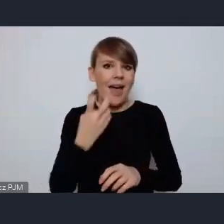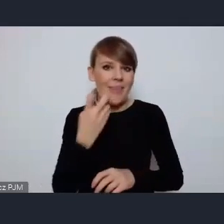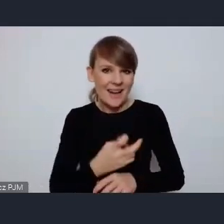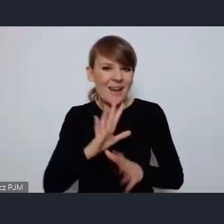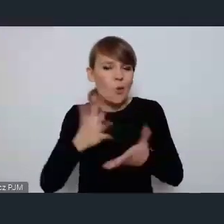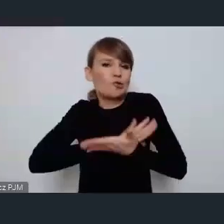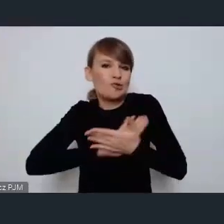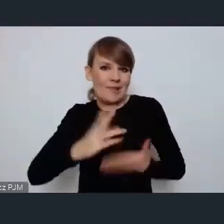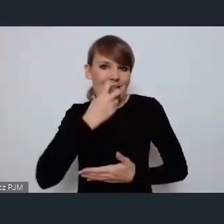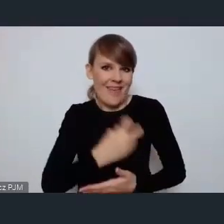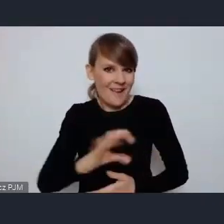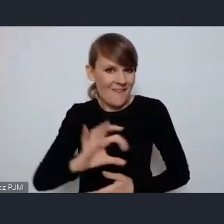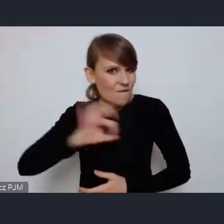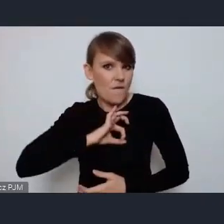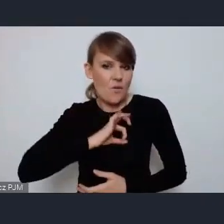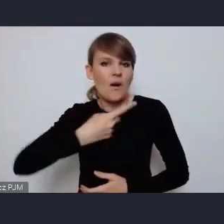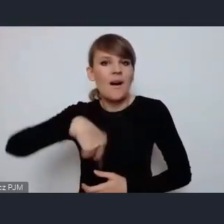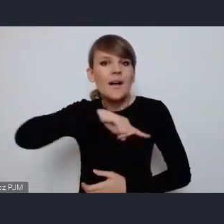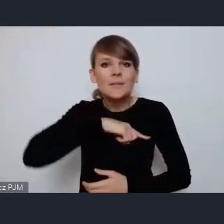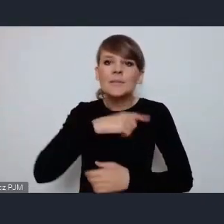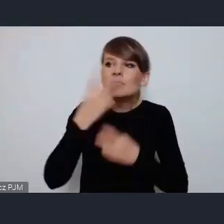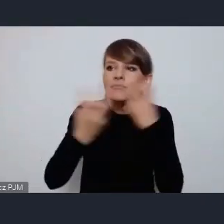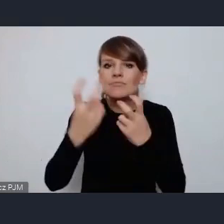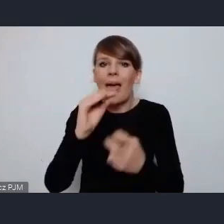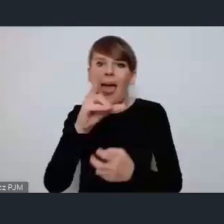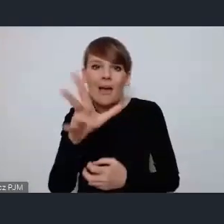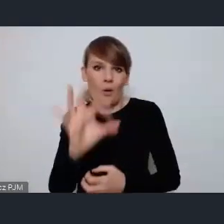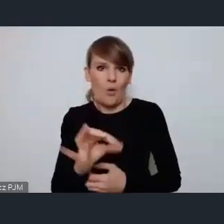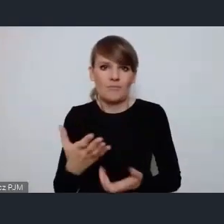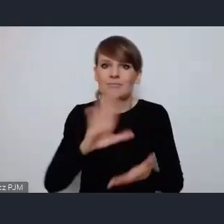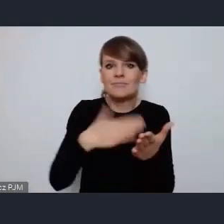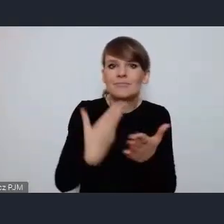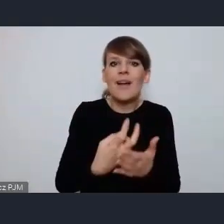inwestujemy w Eko rozwiązania takie jak elektryczne autobusy